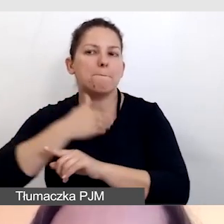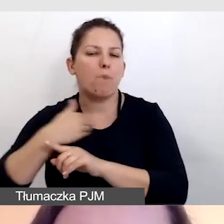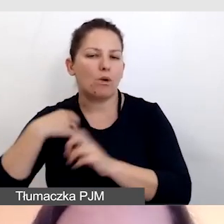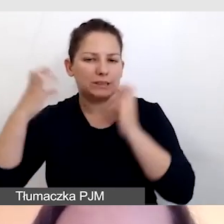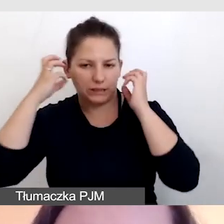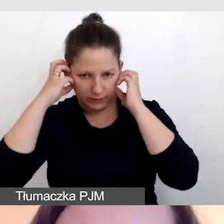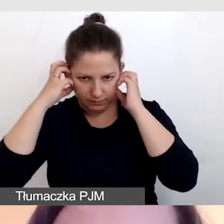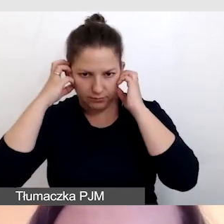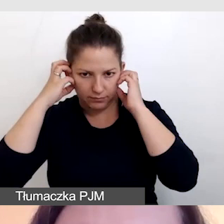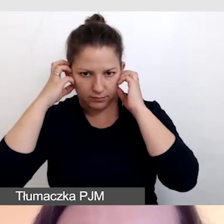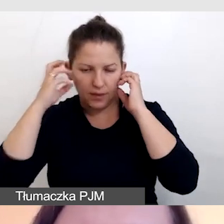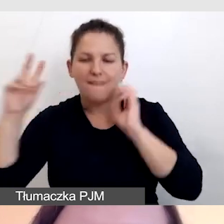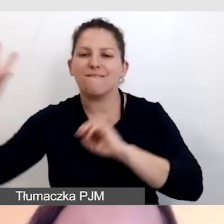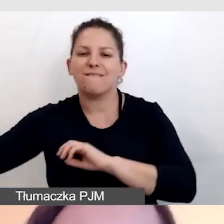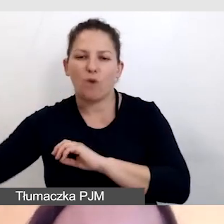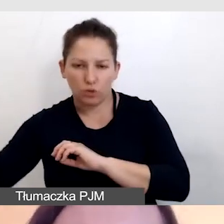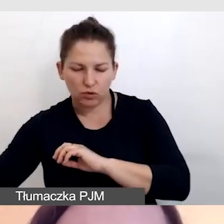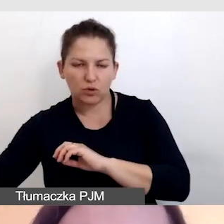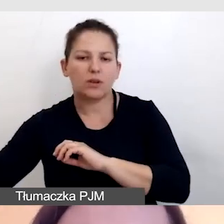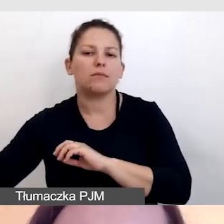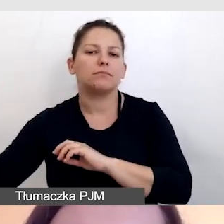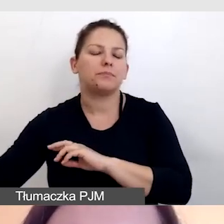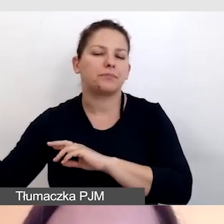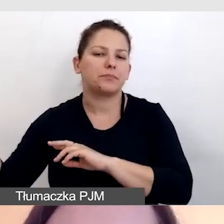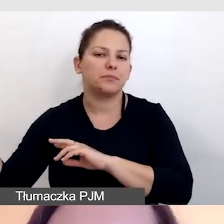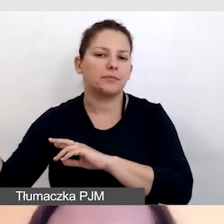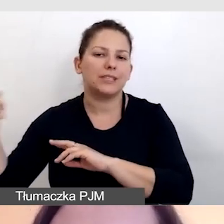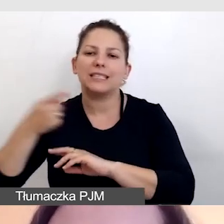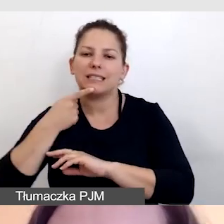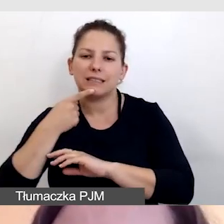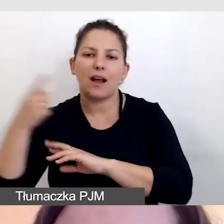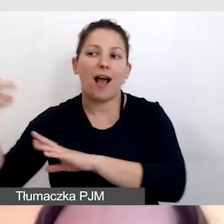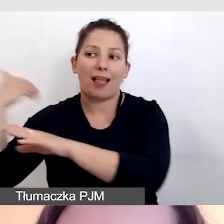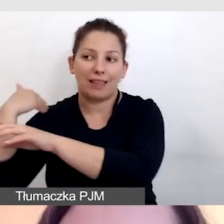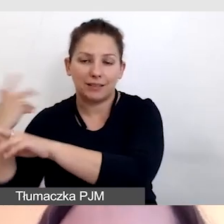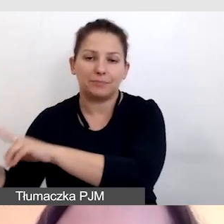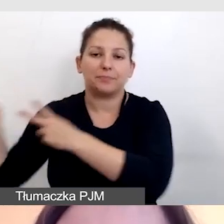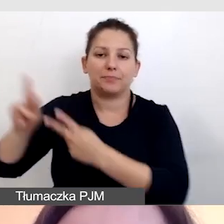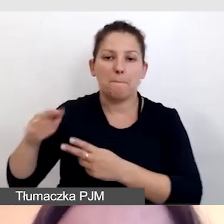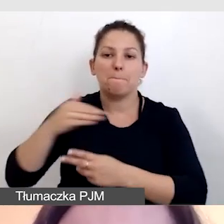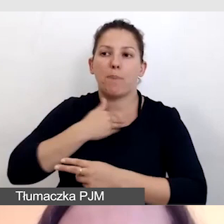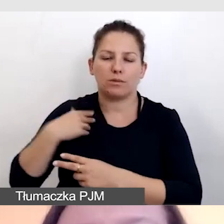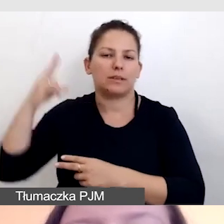tłumaczenie foniczne z języka angielskiego na polski.